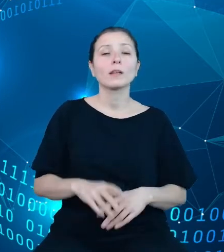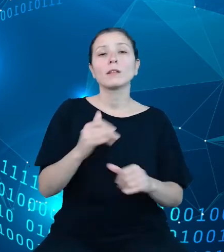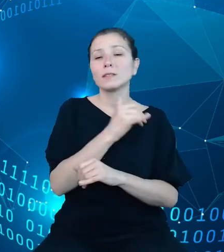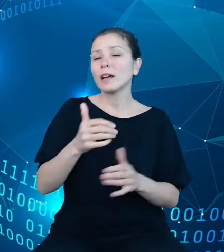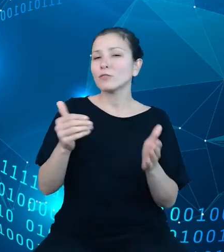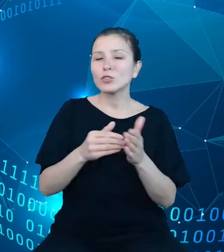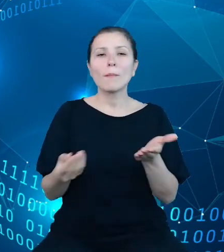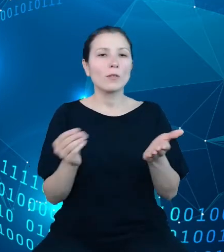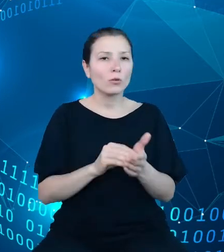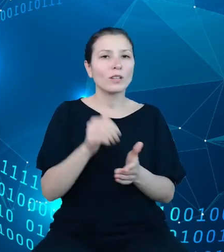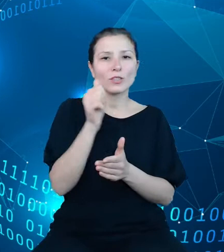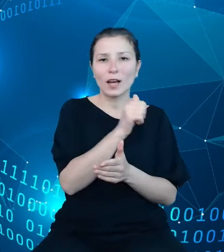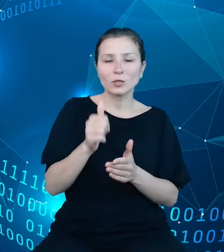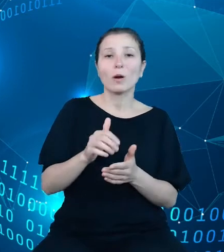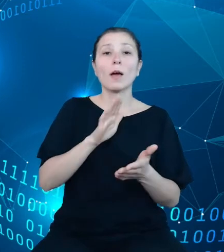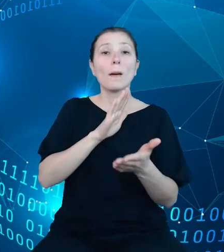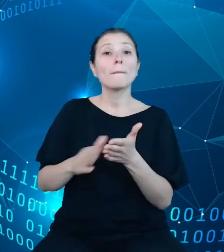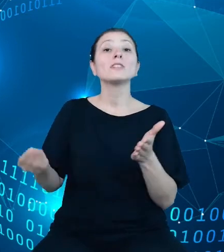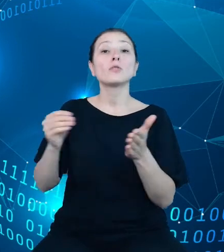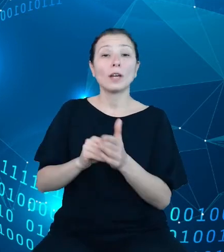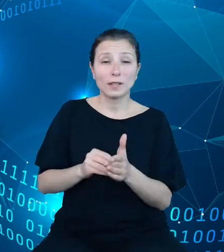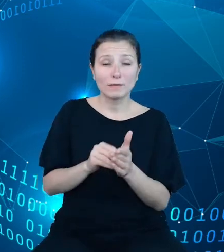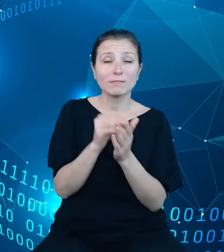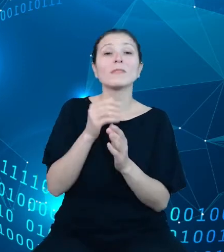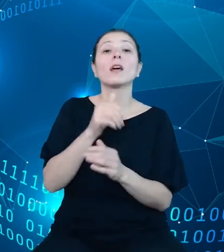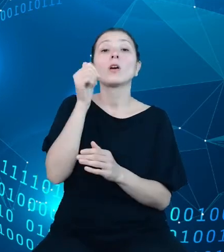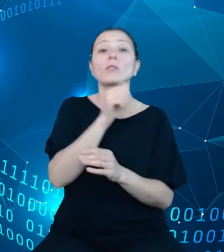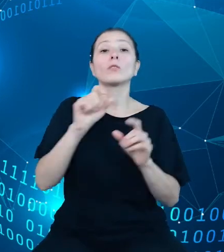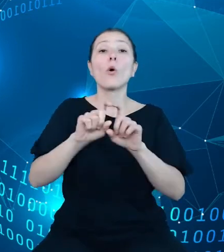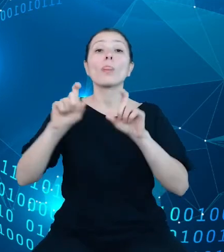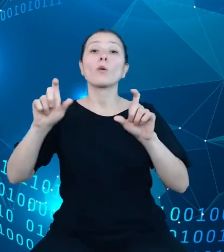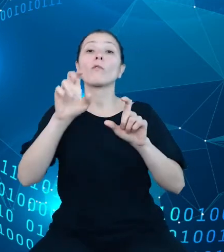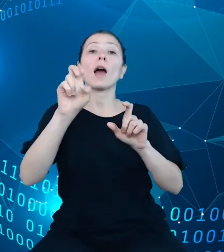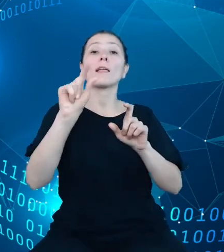nagłówka http będzie skutkowało lub błędy w jego nazwie będzie